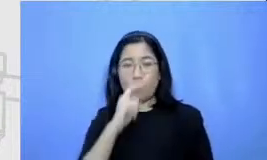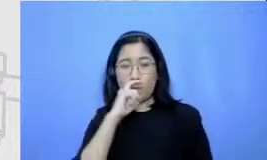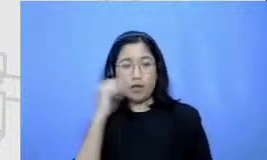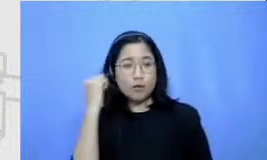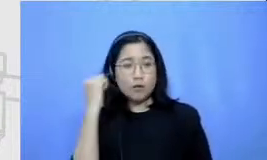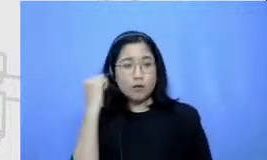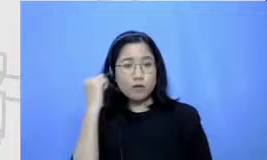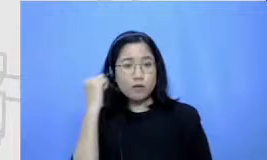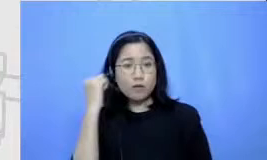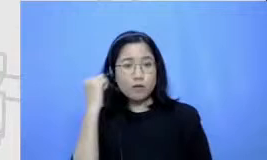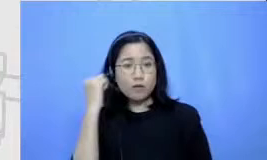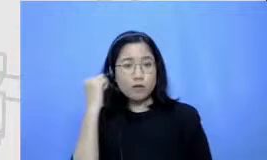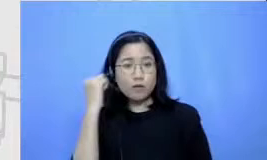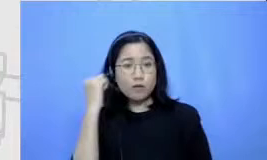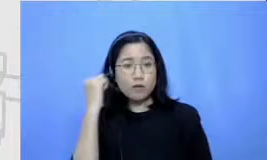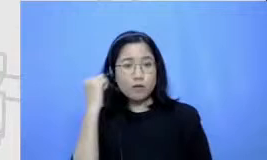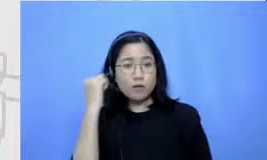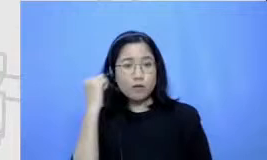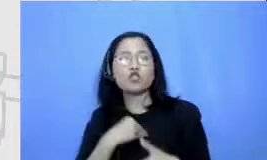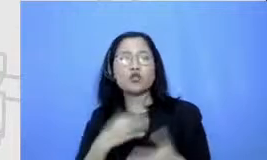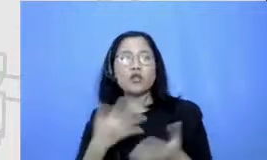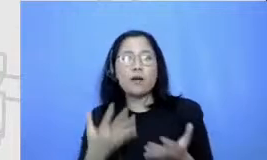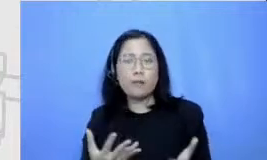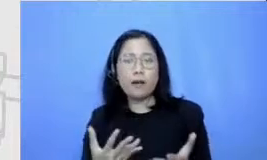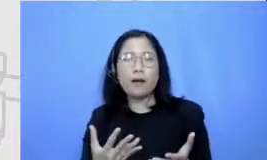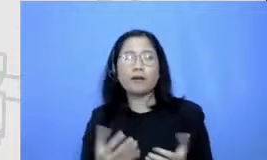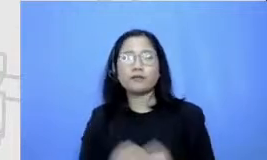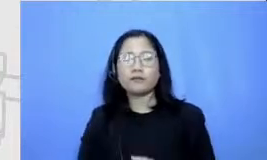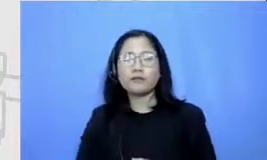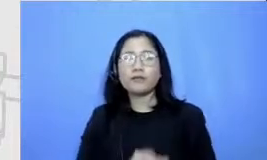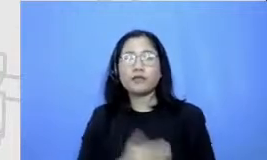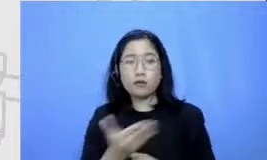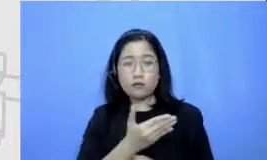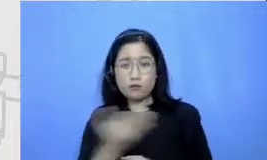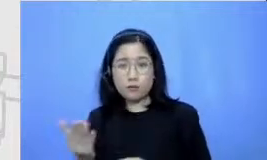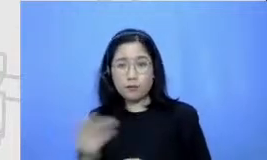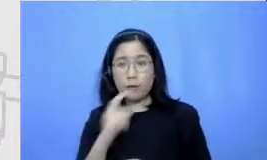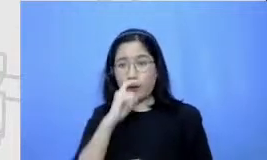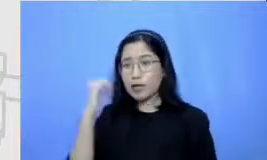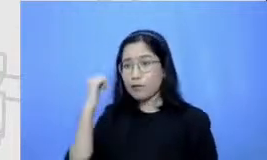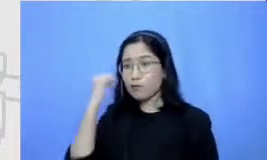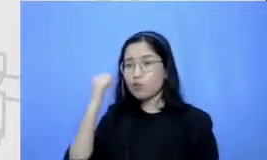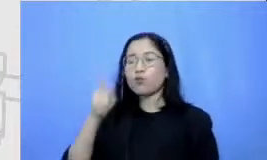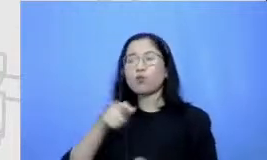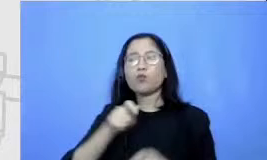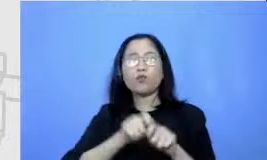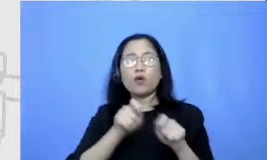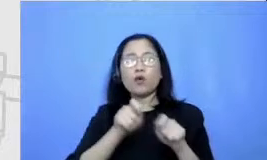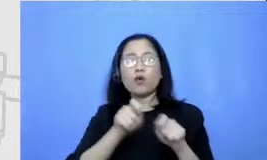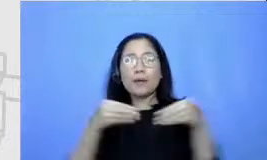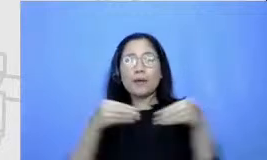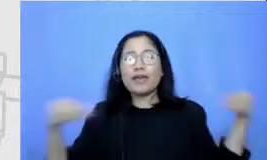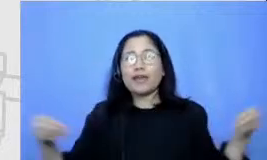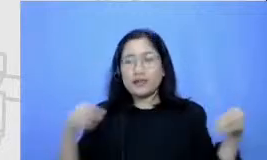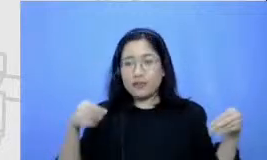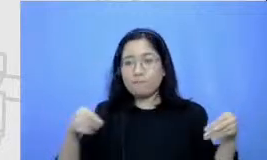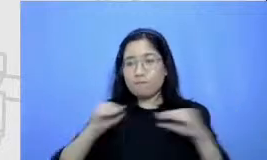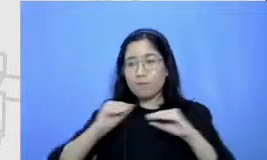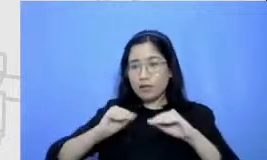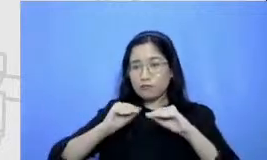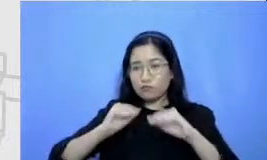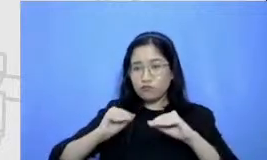disini adalah Bapak dan Ibu justru perlu membuat materi aja sebanyak mungkin dan belajar sebanyak